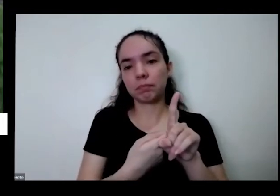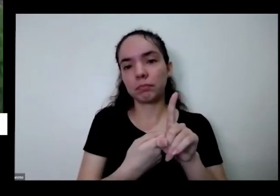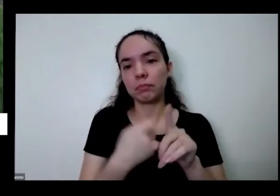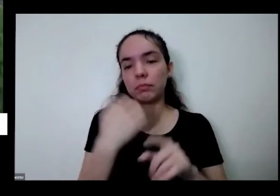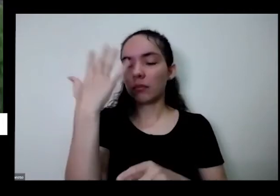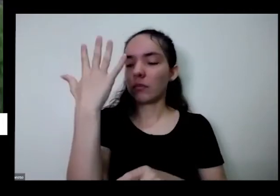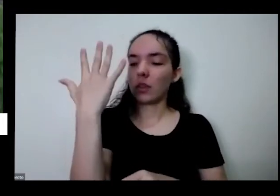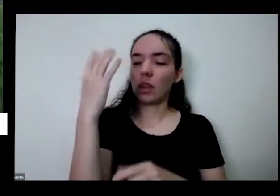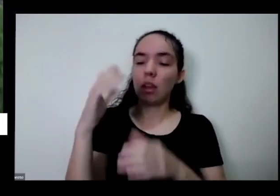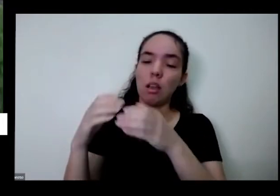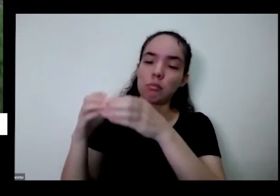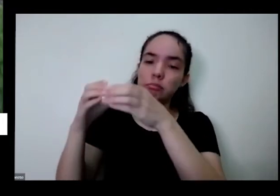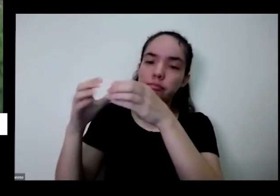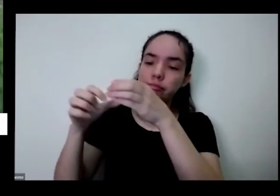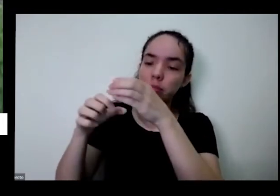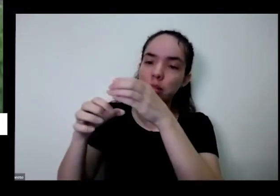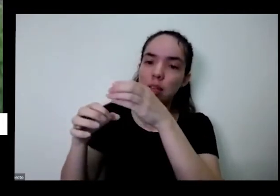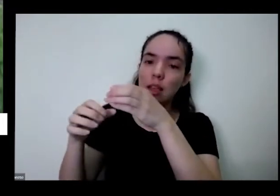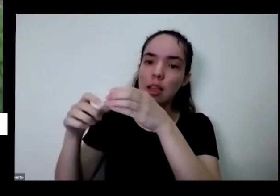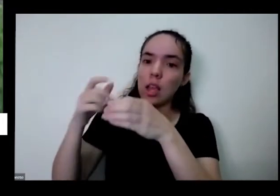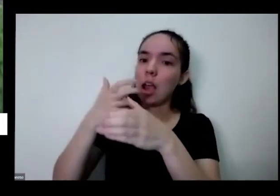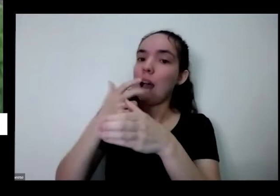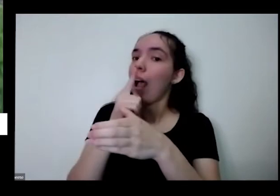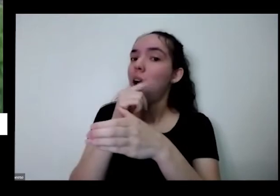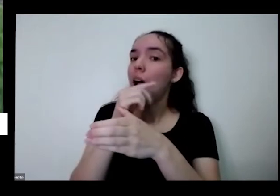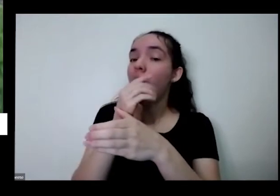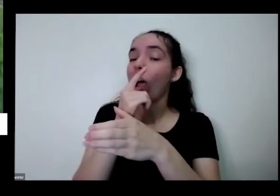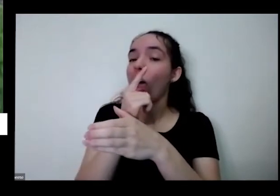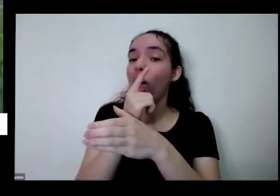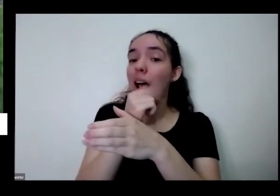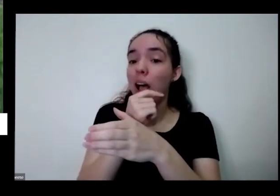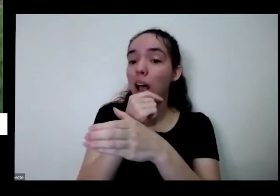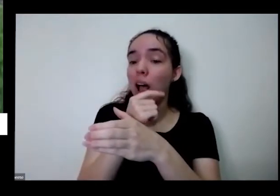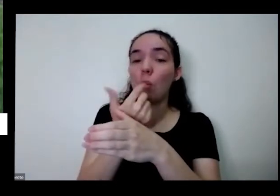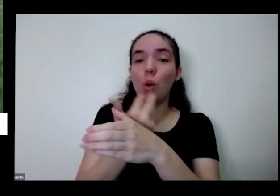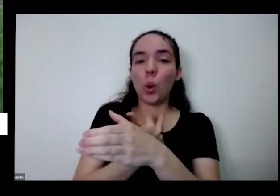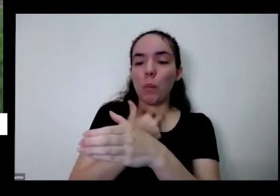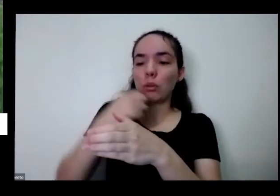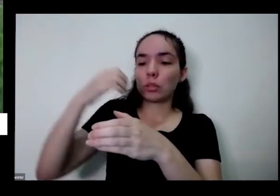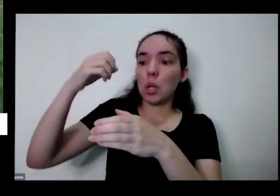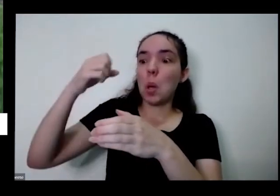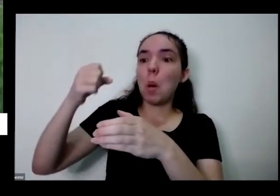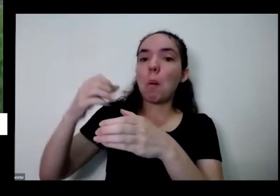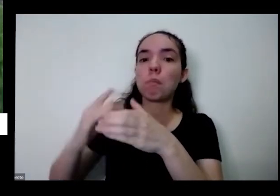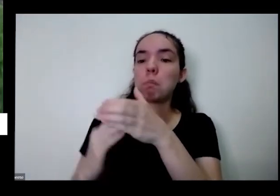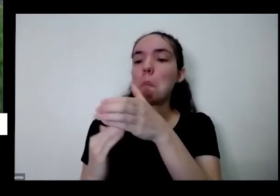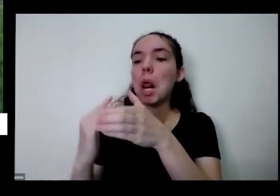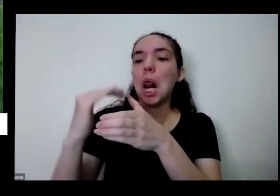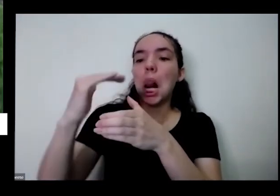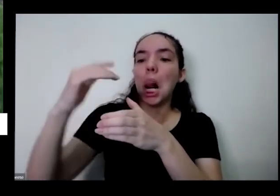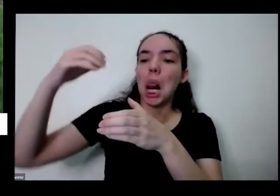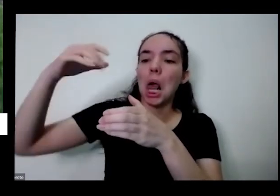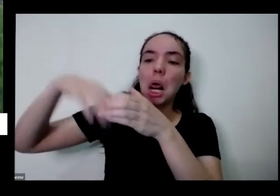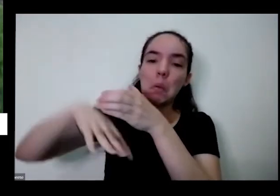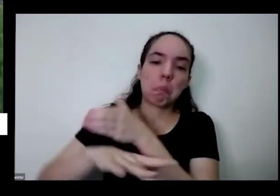ser que ela carrega que vai escorrer aqui embaixo não precisa só coloca assim num vaso desse tamanho